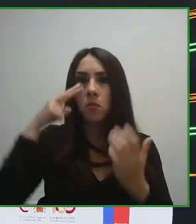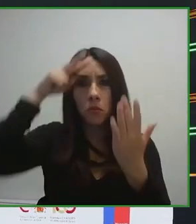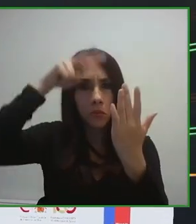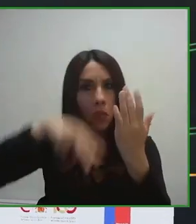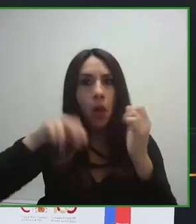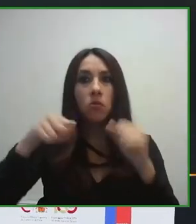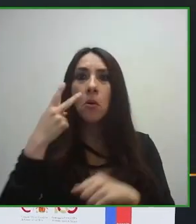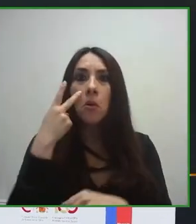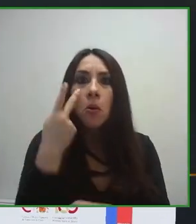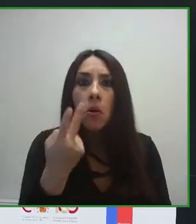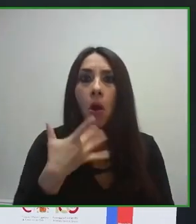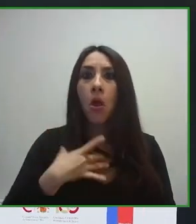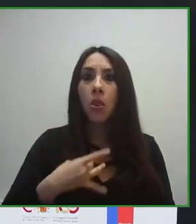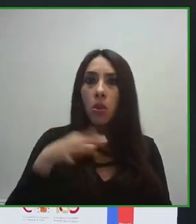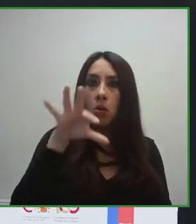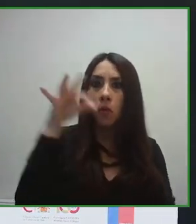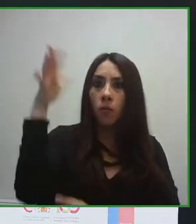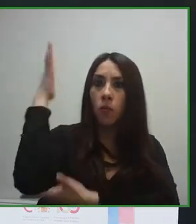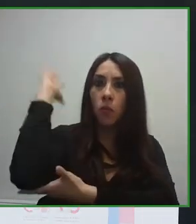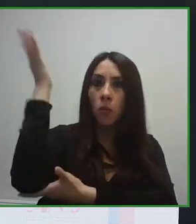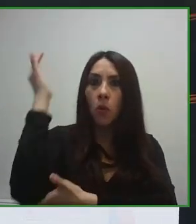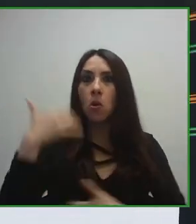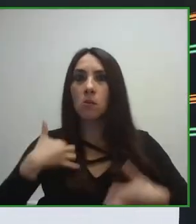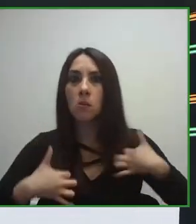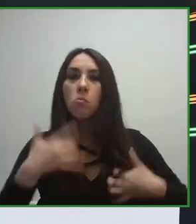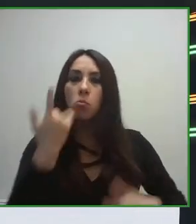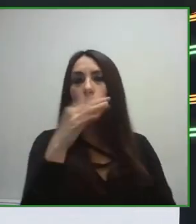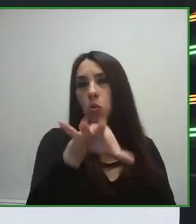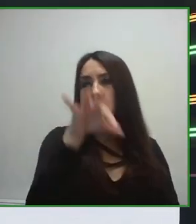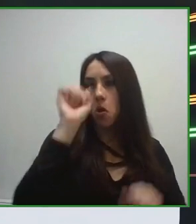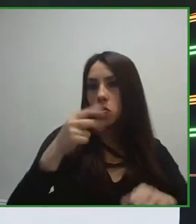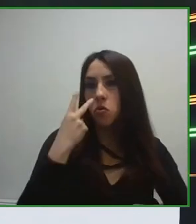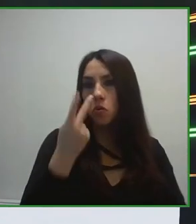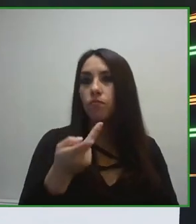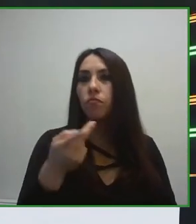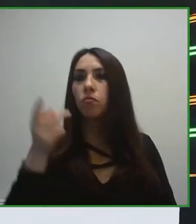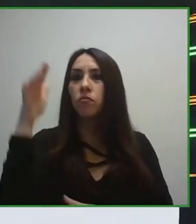materia de accesibilidad, como puede ser España, como Estados Unidos, puede ser Japón,